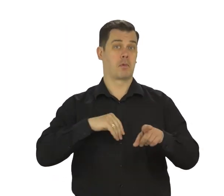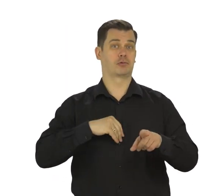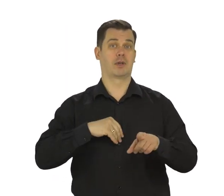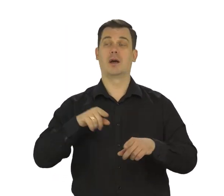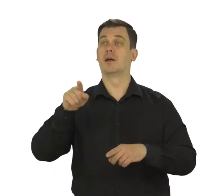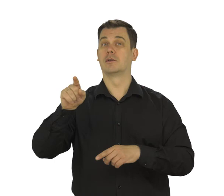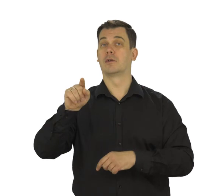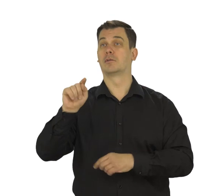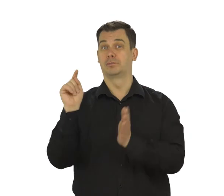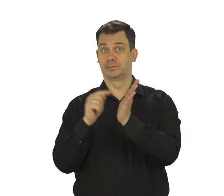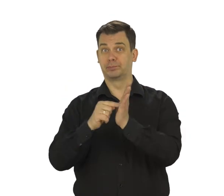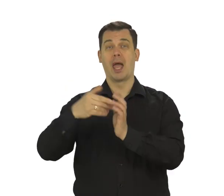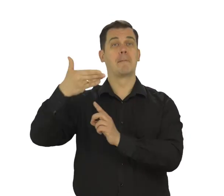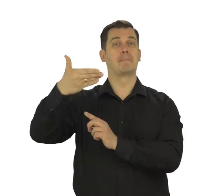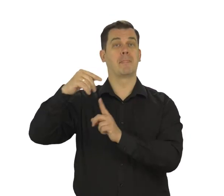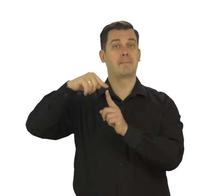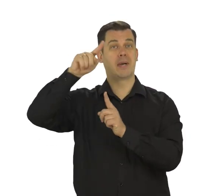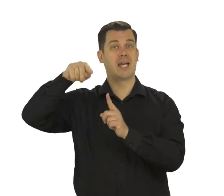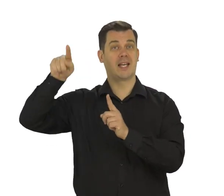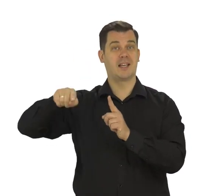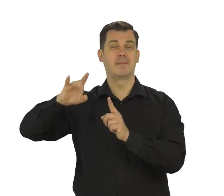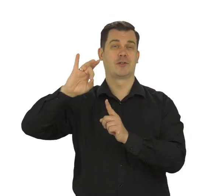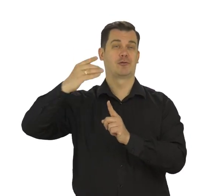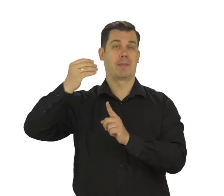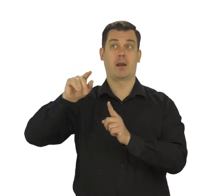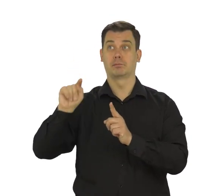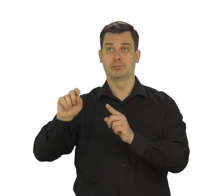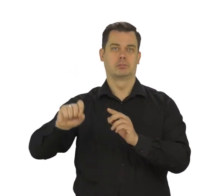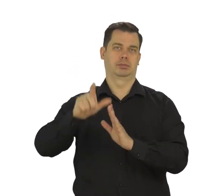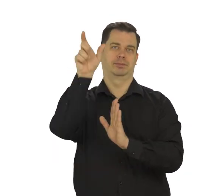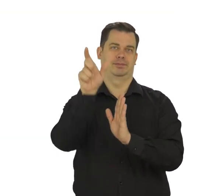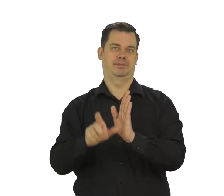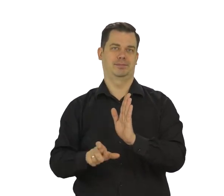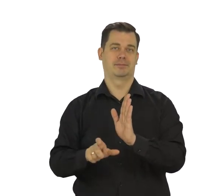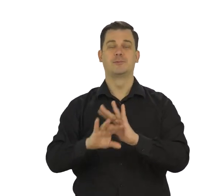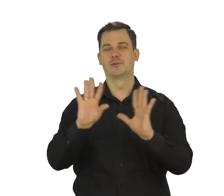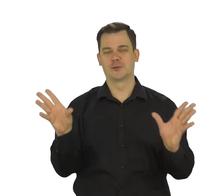Otworzysz ją także gdy dotykniesz ikonkę z literą M podpisaną Gmail.